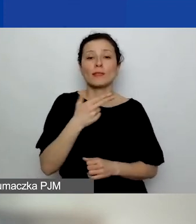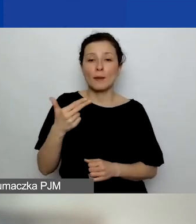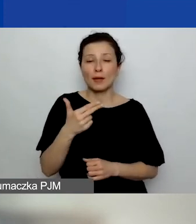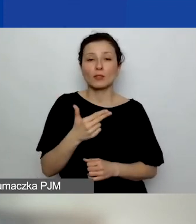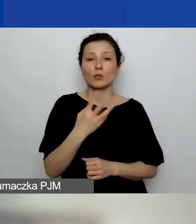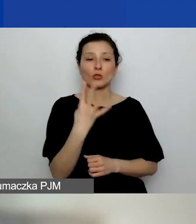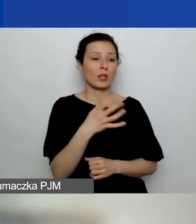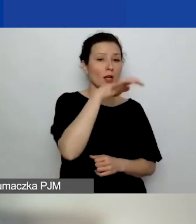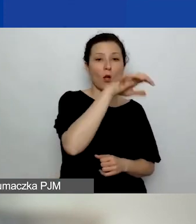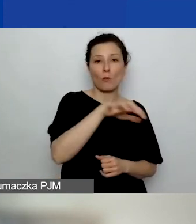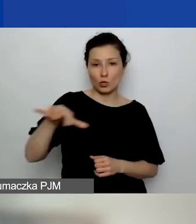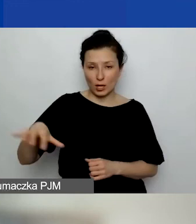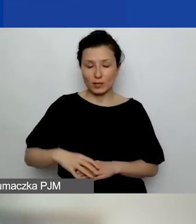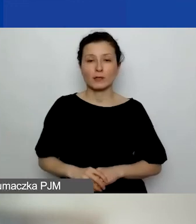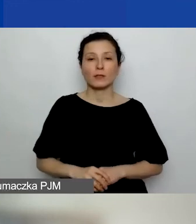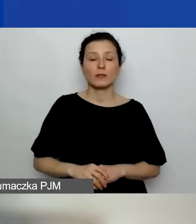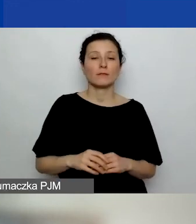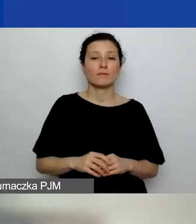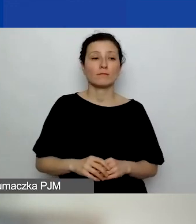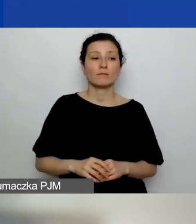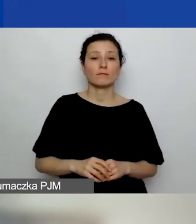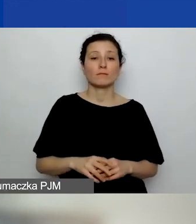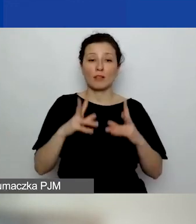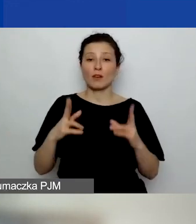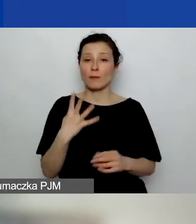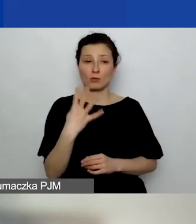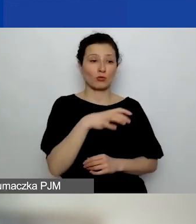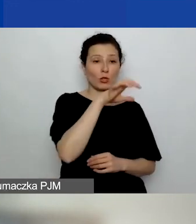w ramach których realizujemy nasz projekt.